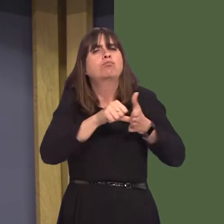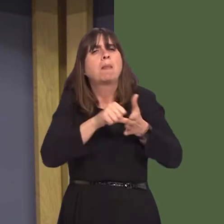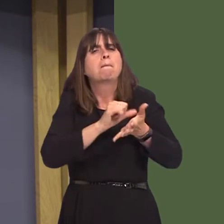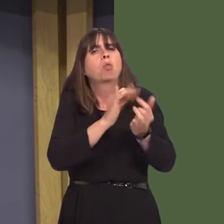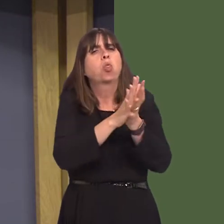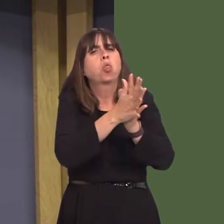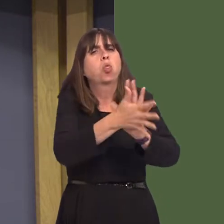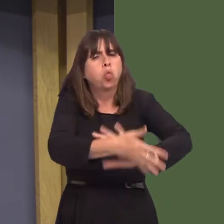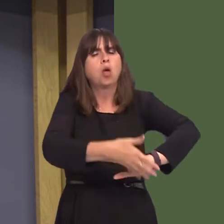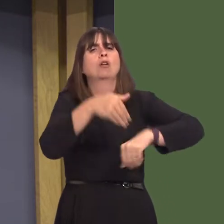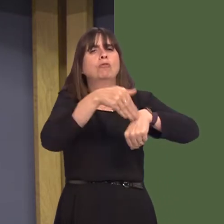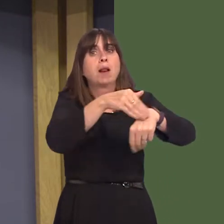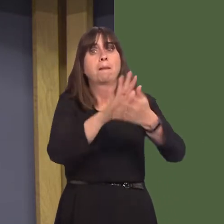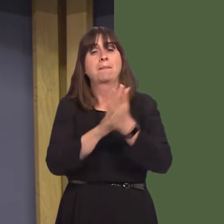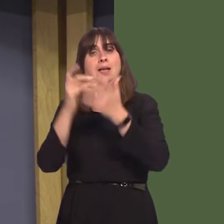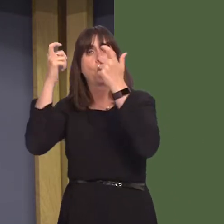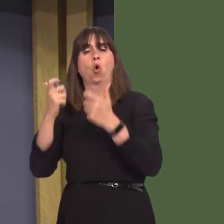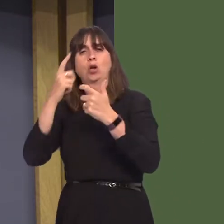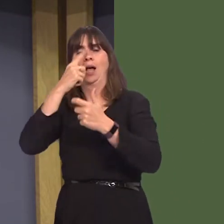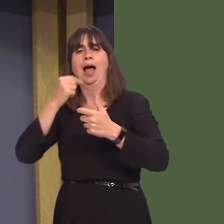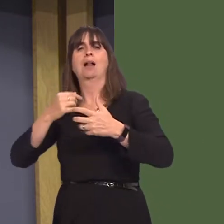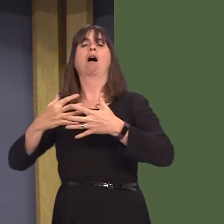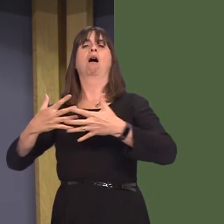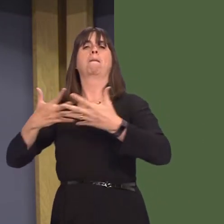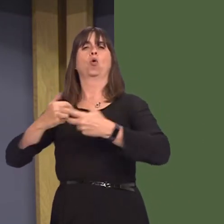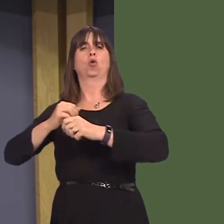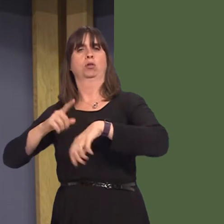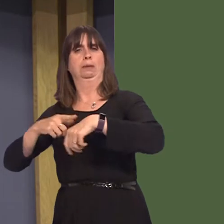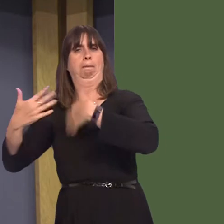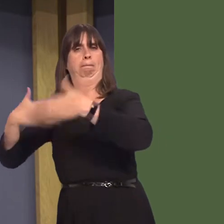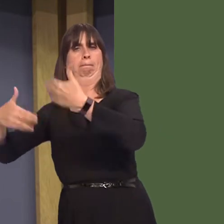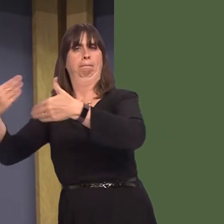and ease pressure on the criminal justice system. Gwent Drug and Alcohol Service, a